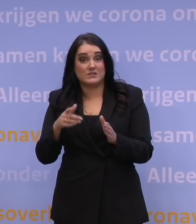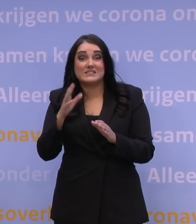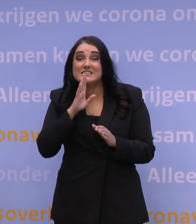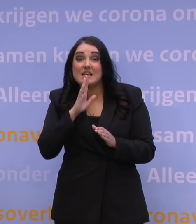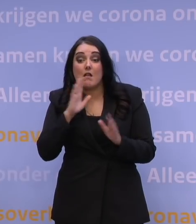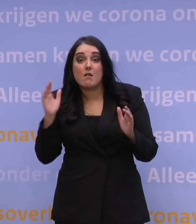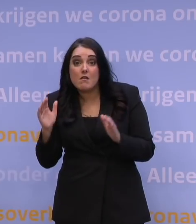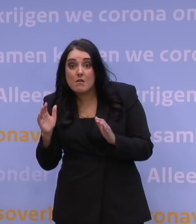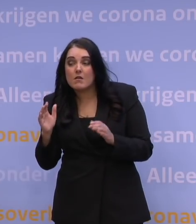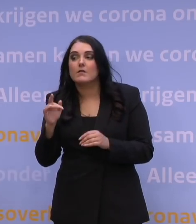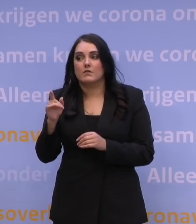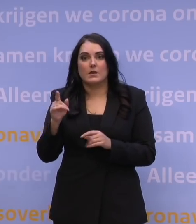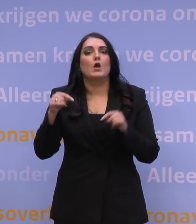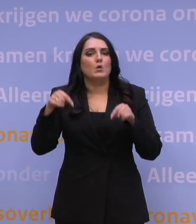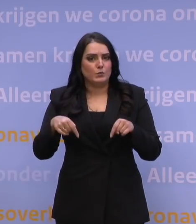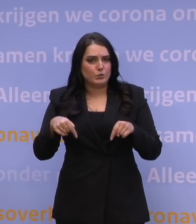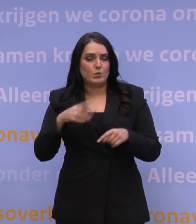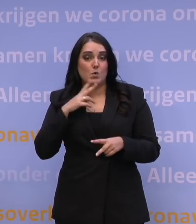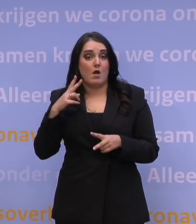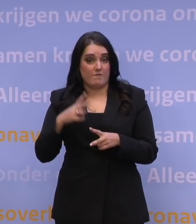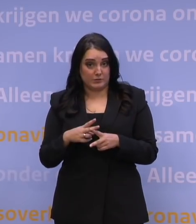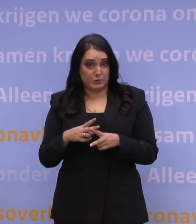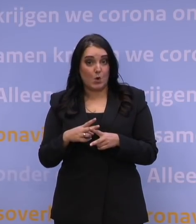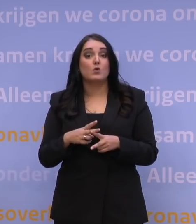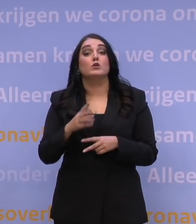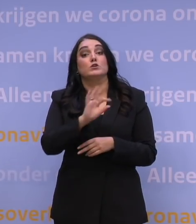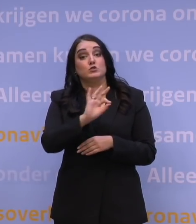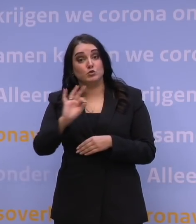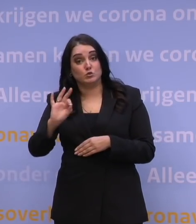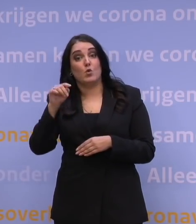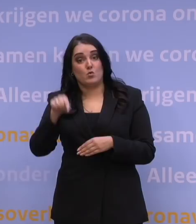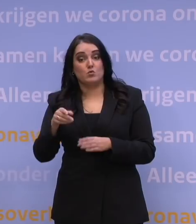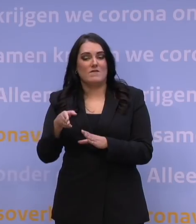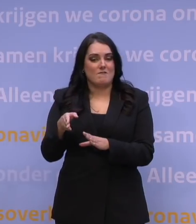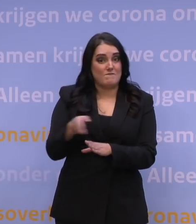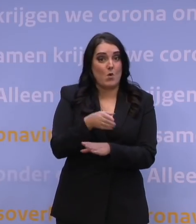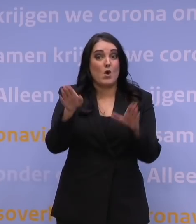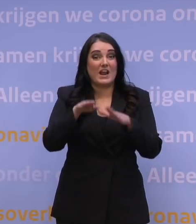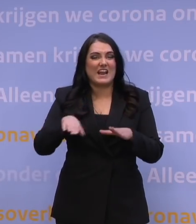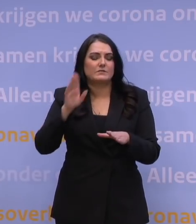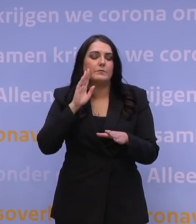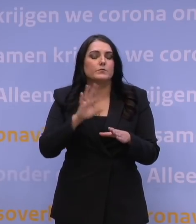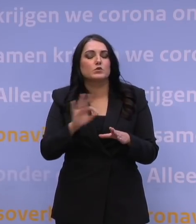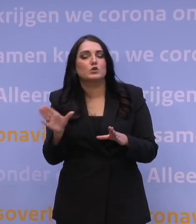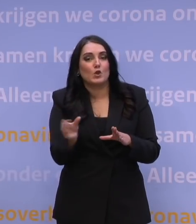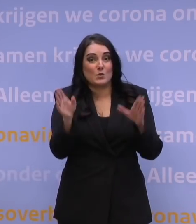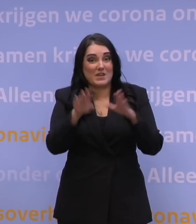Nou, we hebben nu al afgesproken dat alle scholen nu in ieder geval vóór de kerstvakantie en tot en met de kerstvakantie dicht zijn.